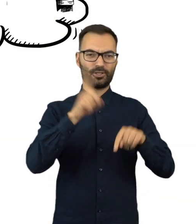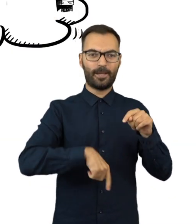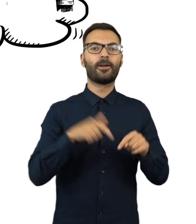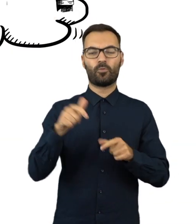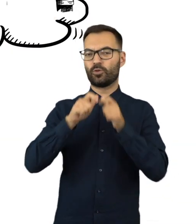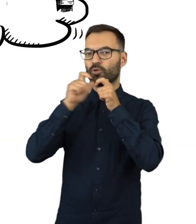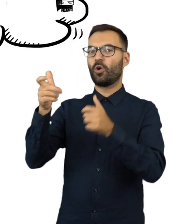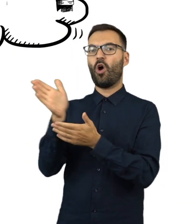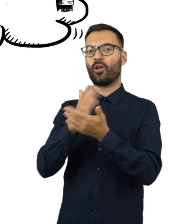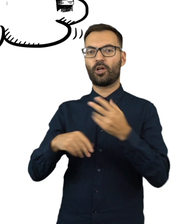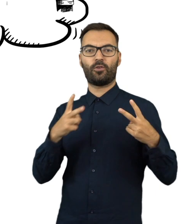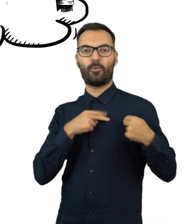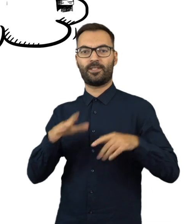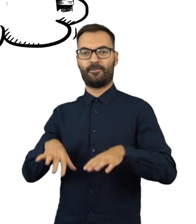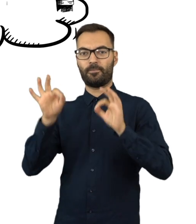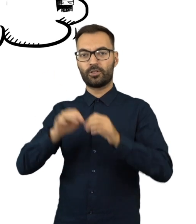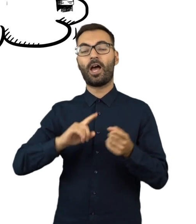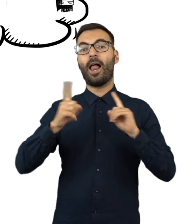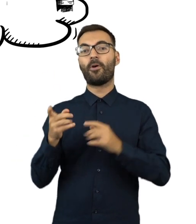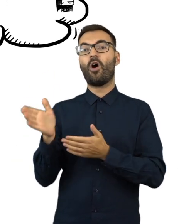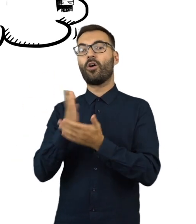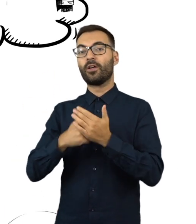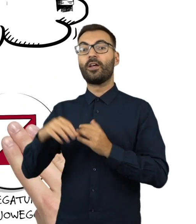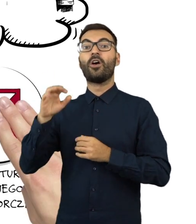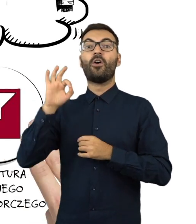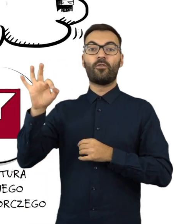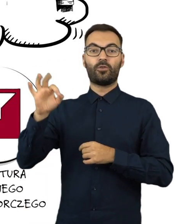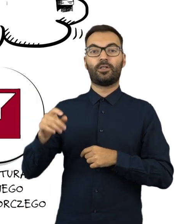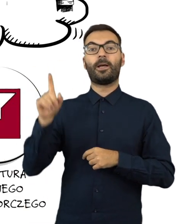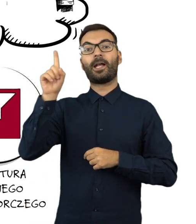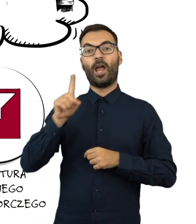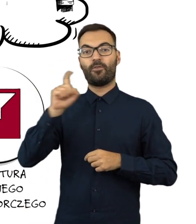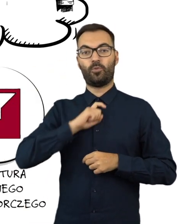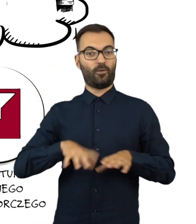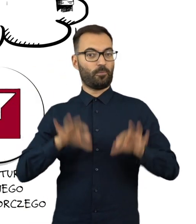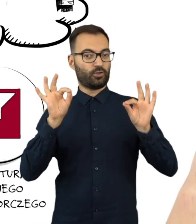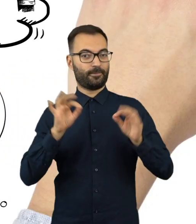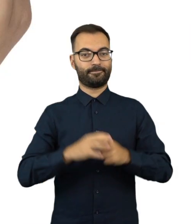poinformuj o tym okręgową komisję wyborczą albo delegaturę Krajowego Biura Wyborczego.